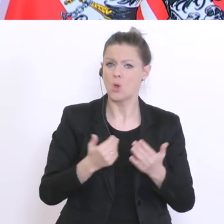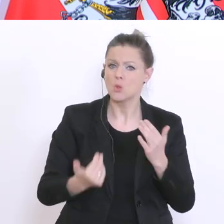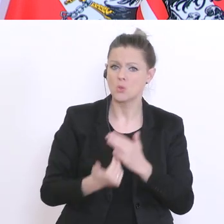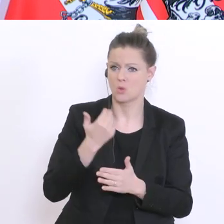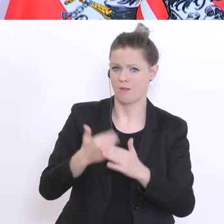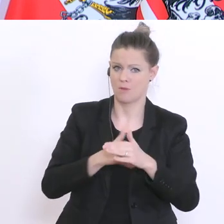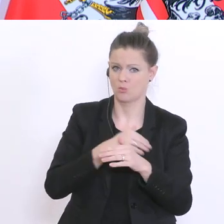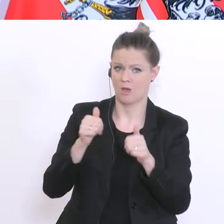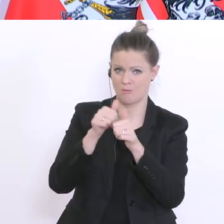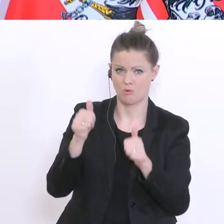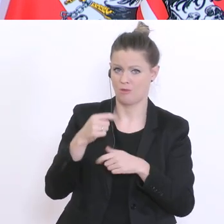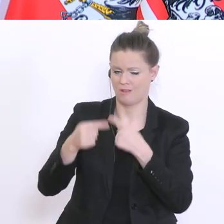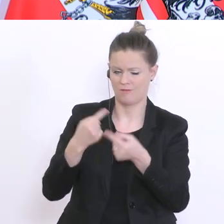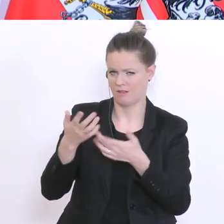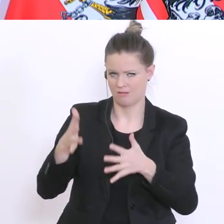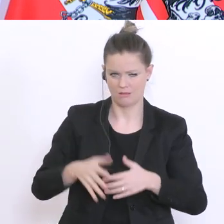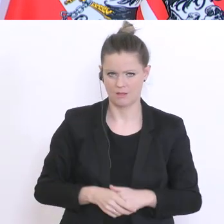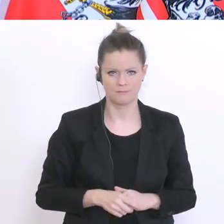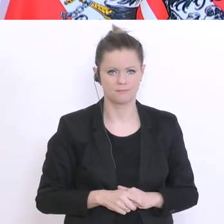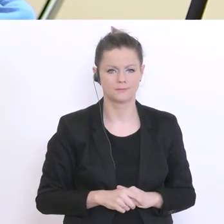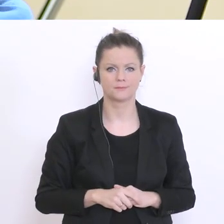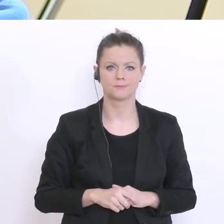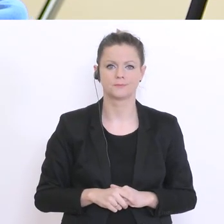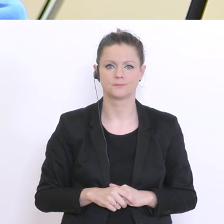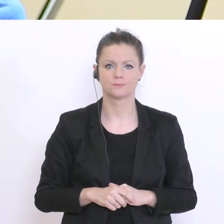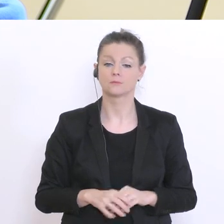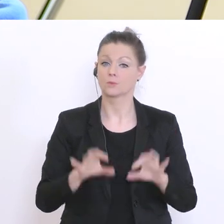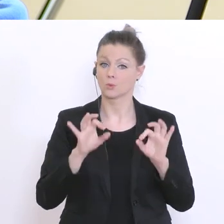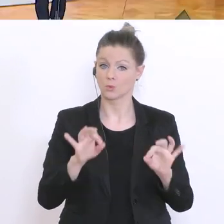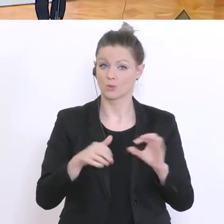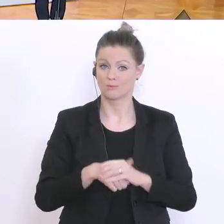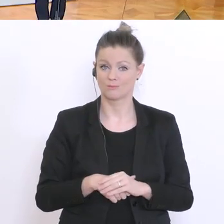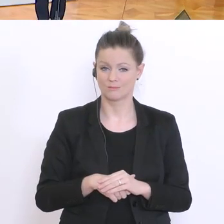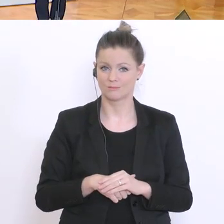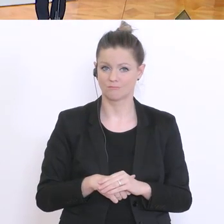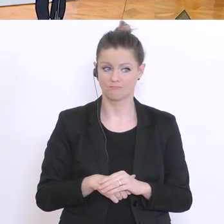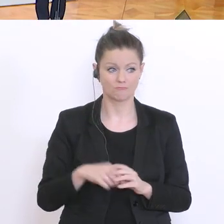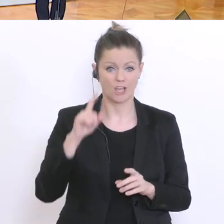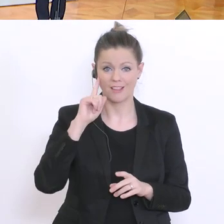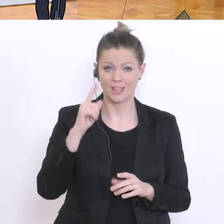Gut. Dann, ich glaube, es gibt keine weiteren Fragen,